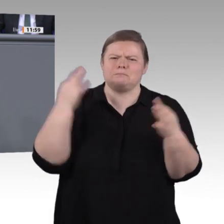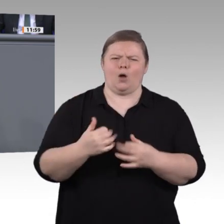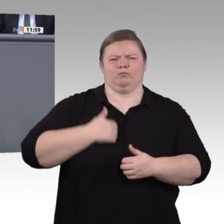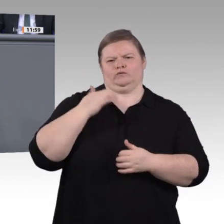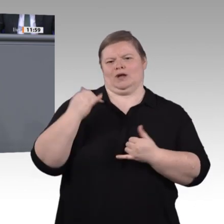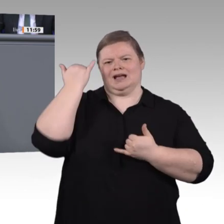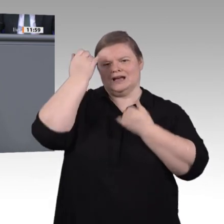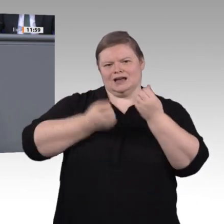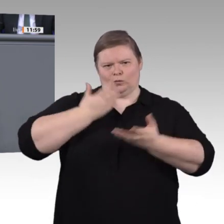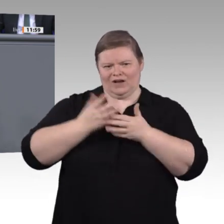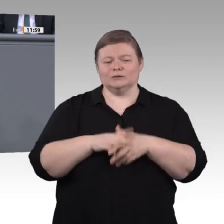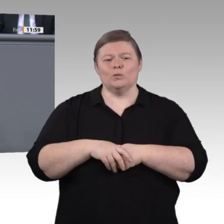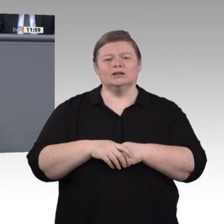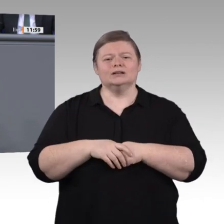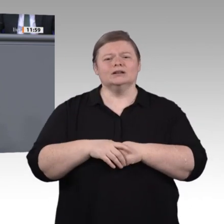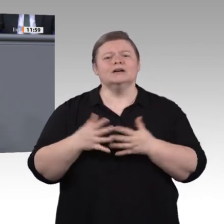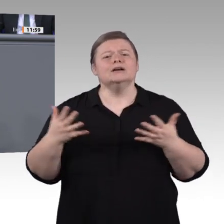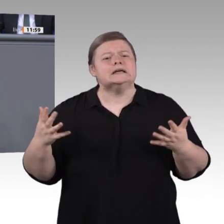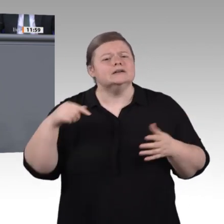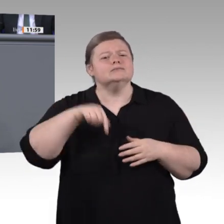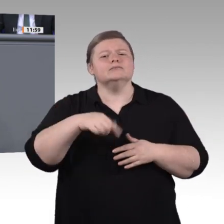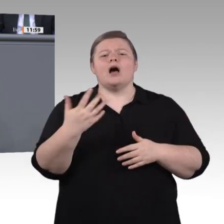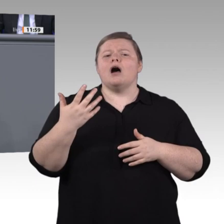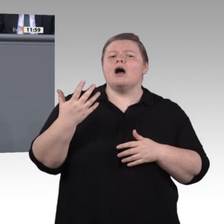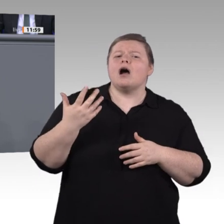also Industrie 4.0. Das gehört heute in die Schulen. Frau Karliczek bzw.